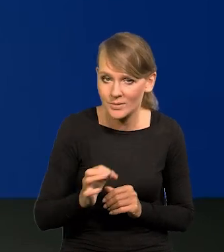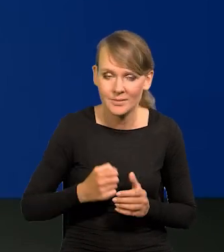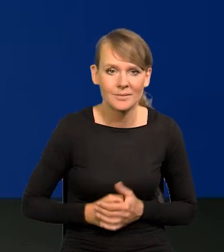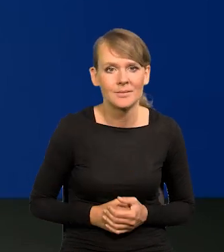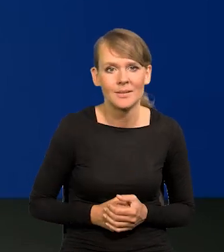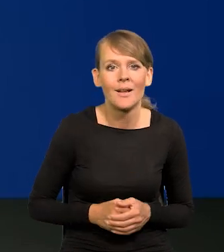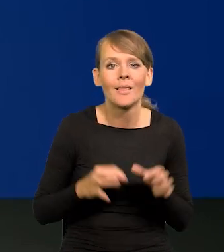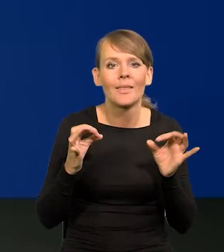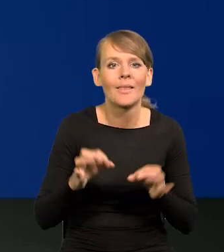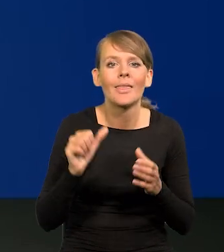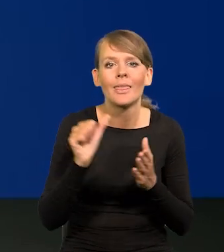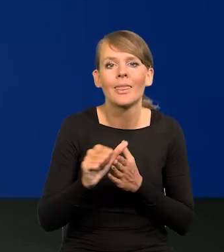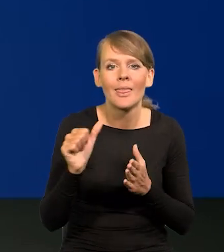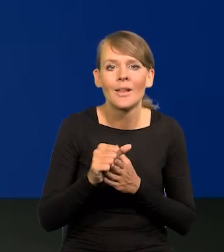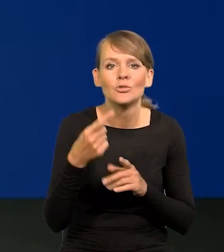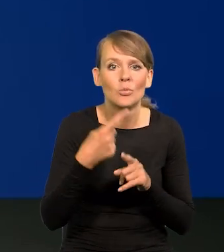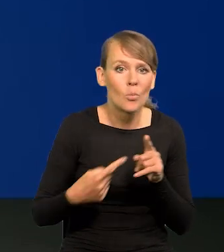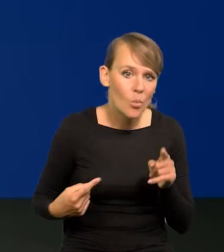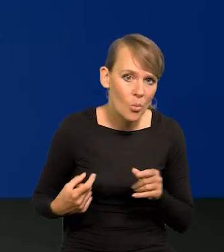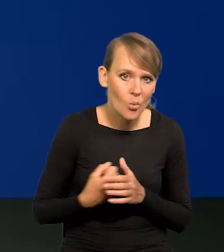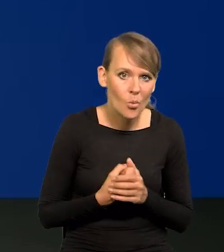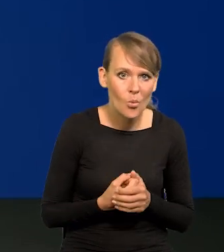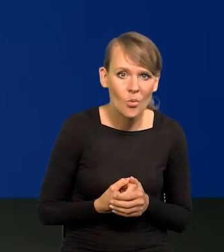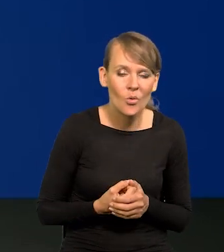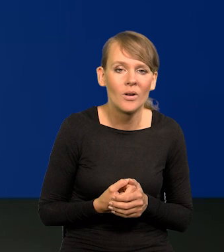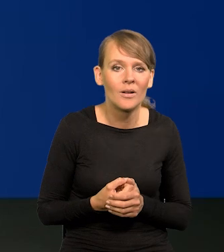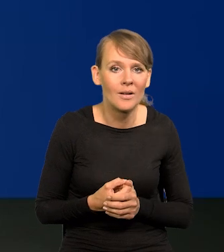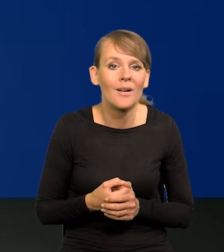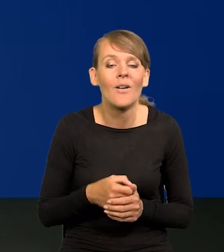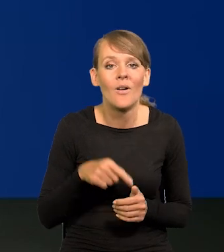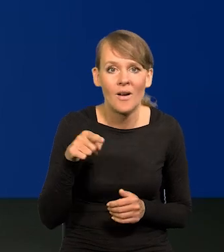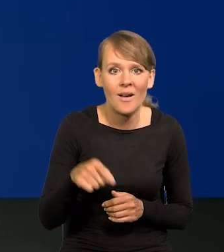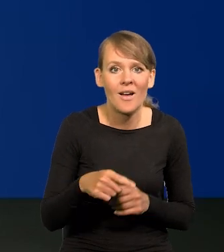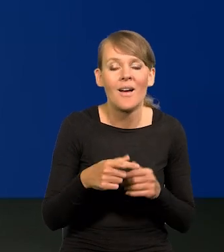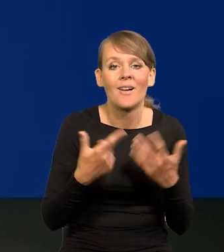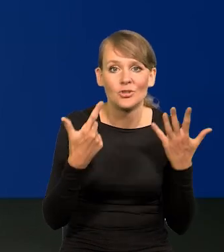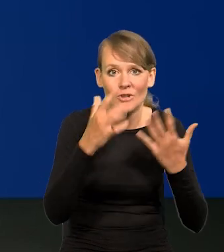obecnie jest 11,5. Siedem punktów procentowych niżej.